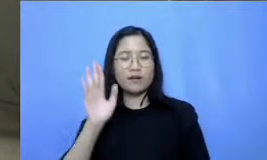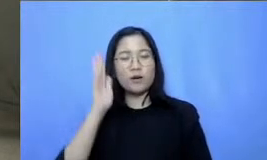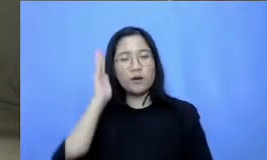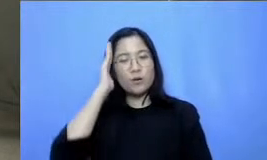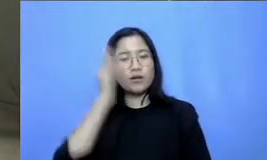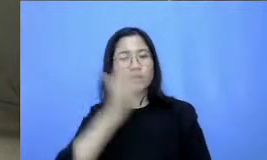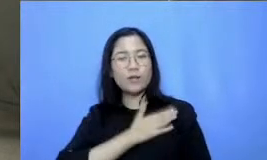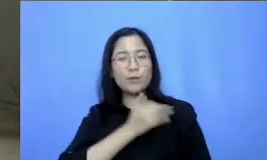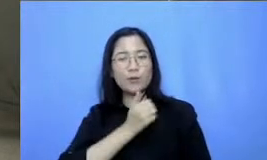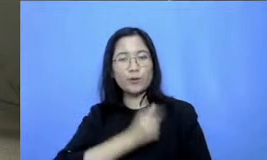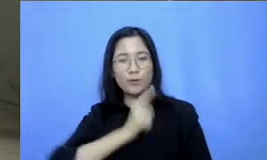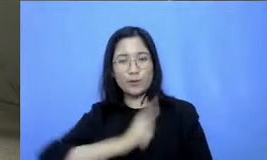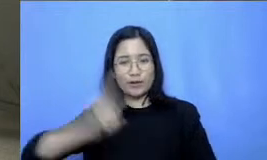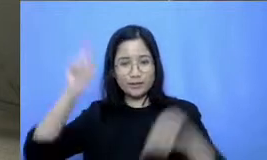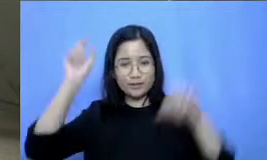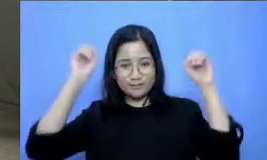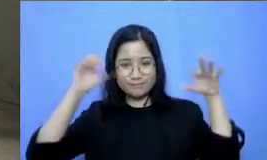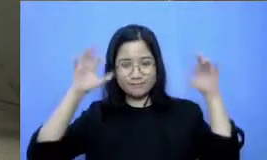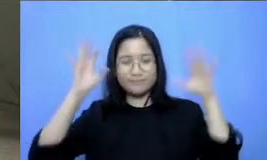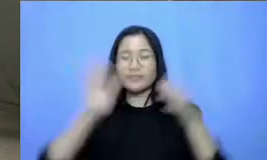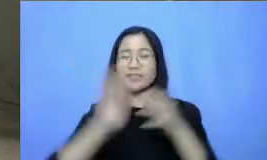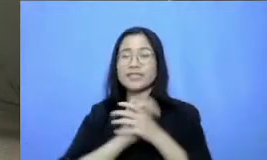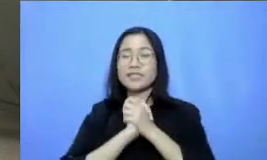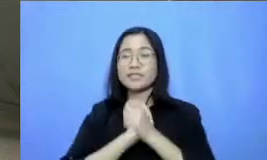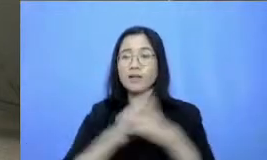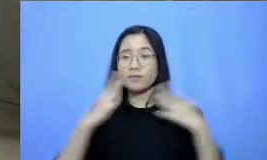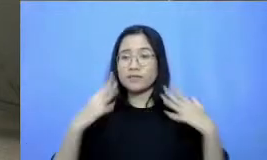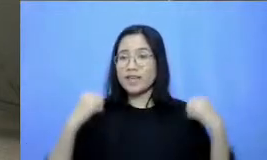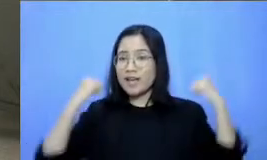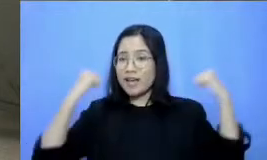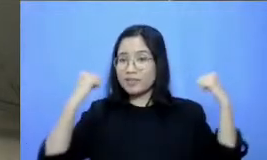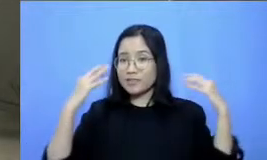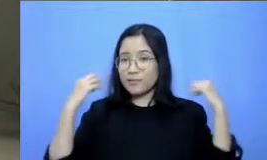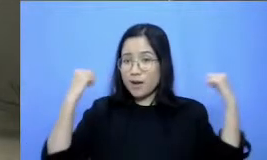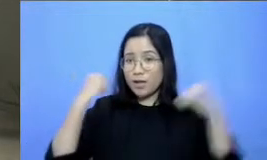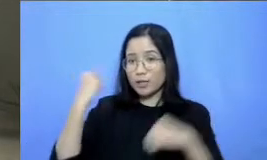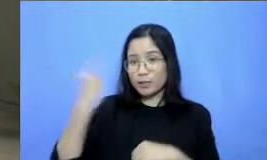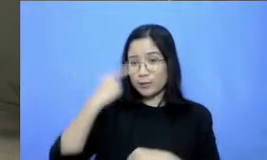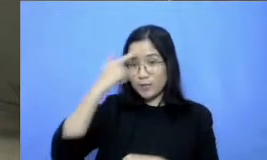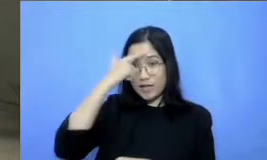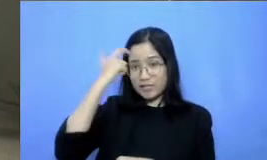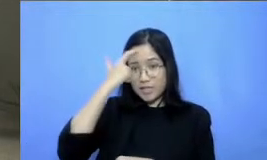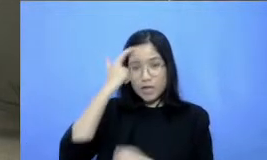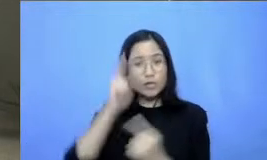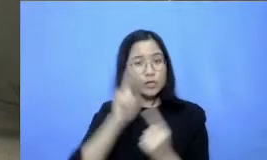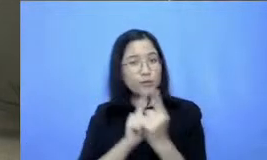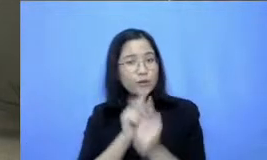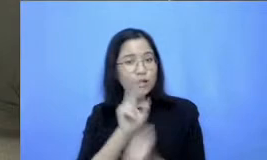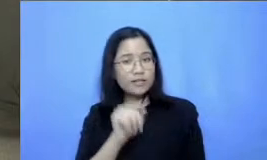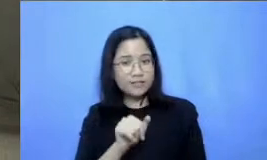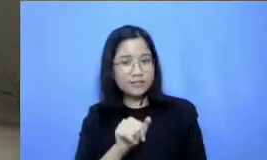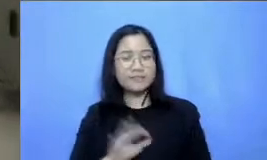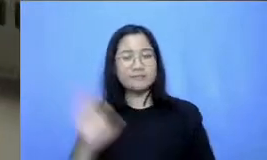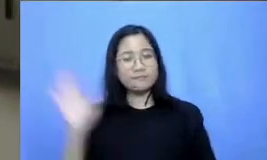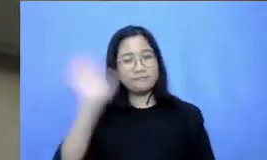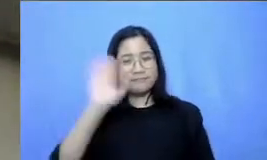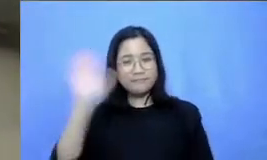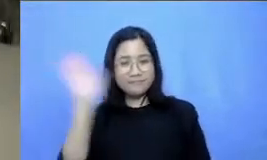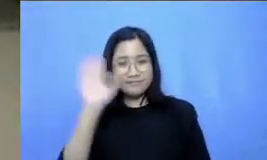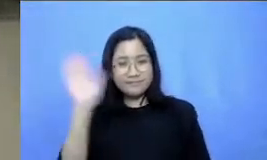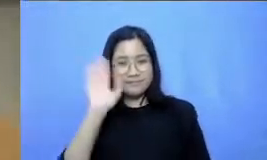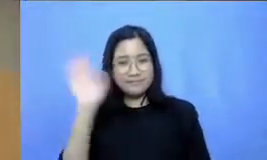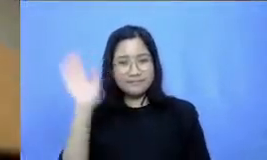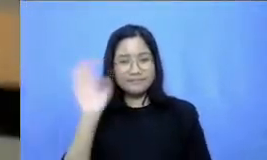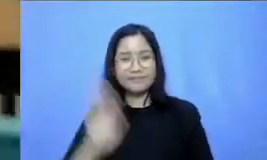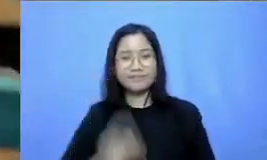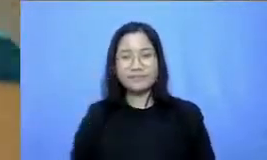wabarakatuh Salam sehat Bapak Ibu semangat terus belajarnya kita ketemu lagi ya bye-bye hai hai